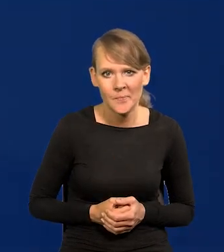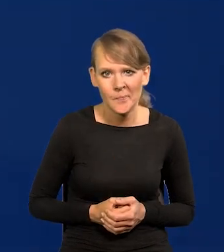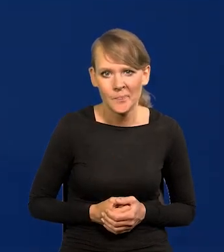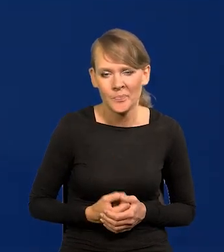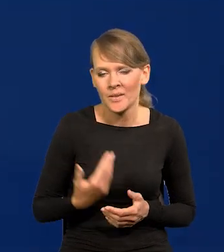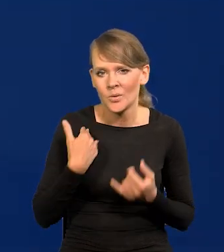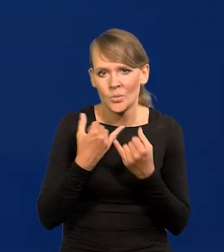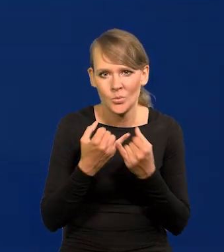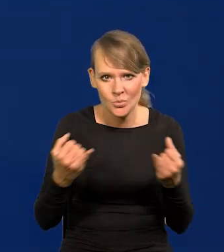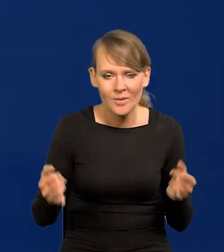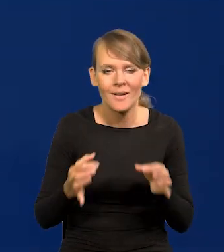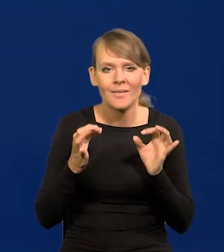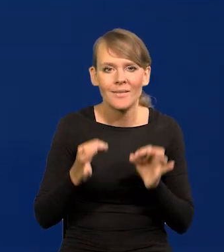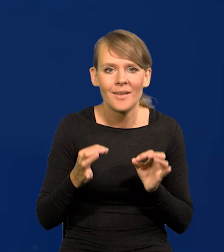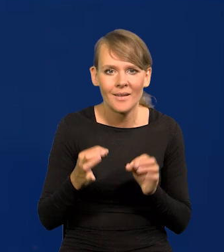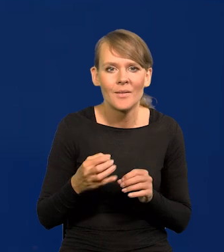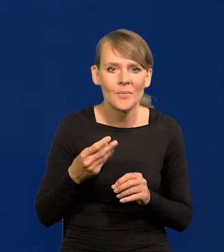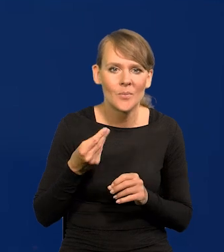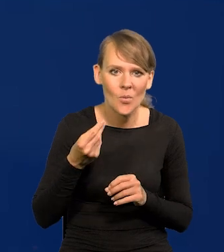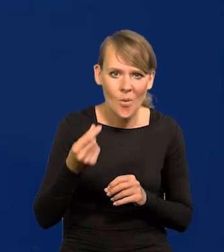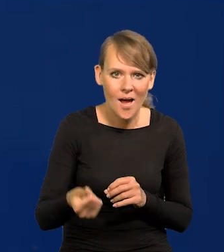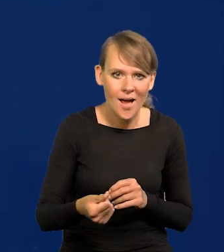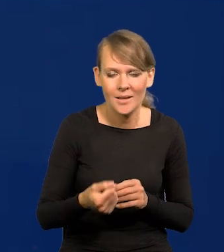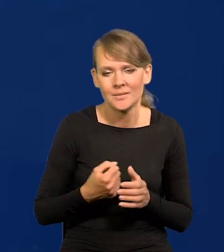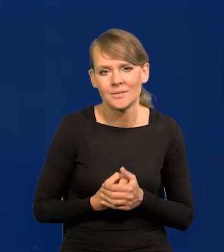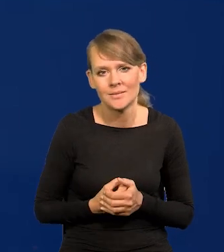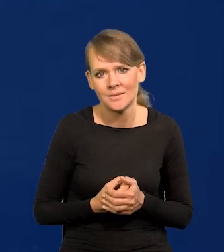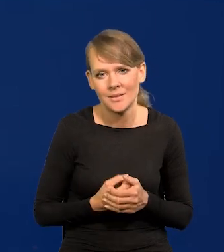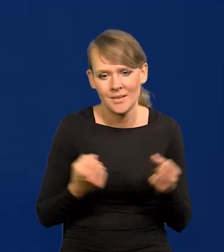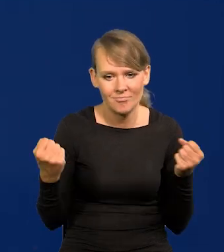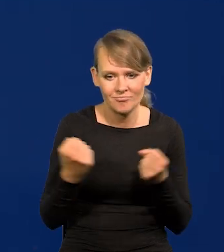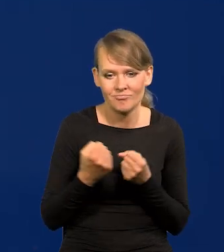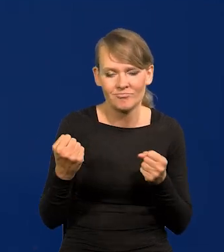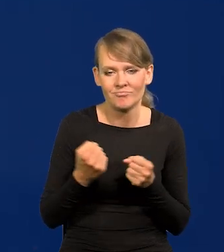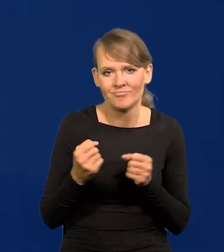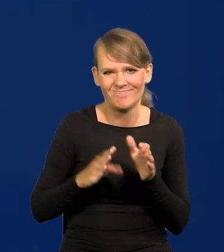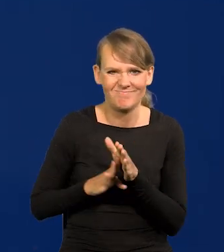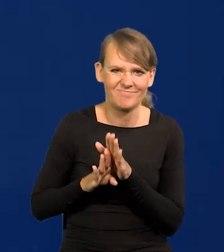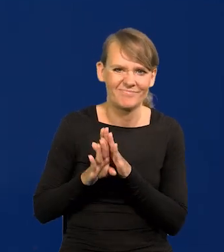i teraz płace znowu idą bardzo ostro, stromo w górę.